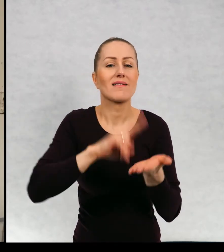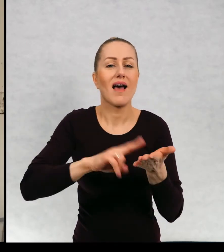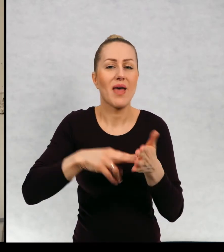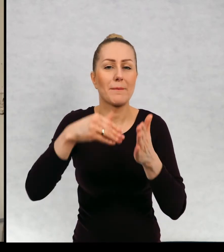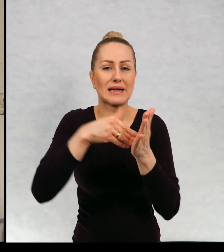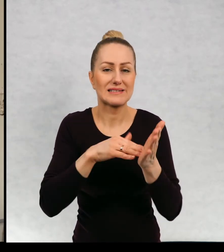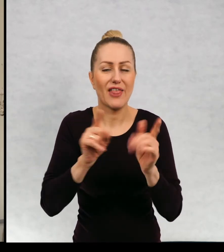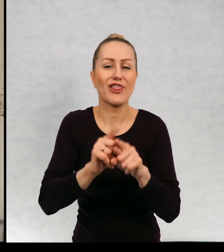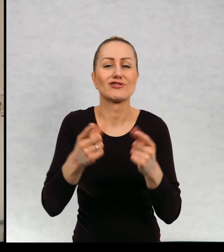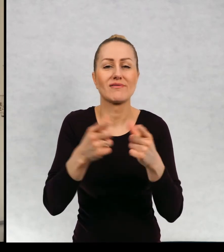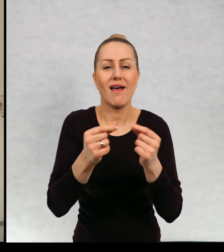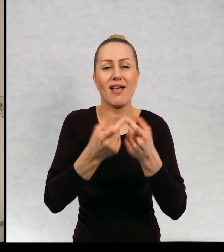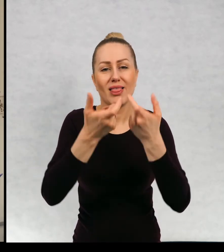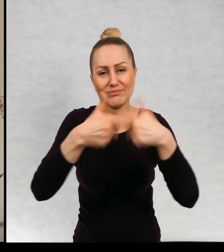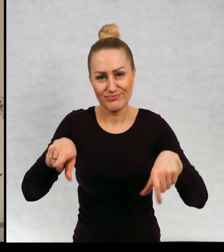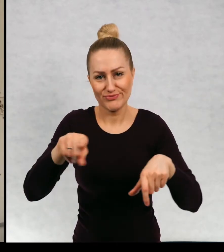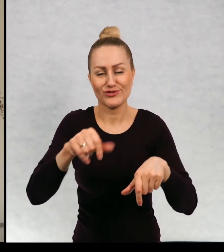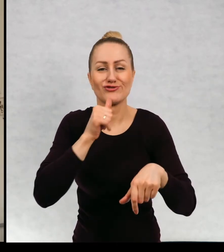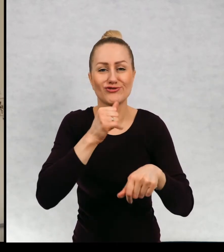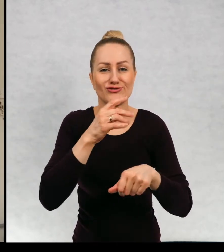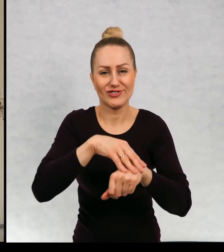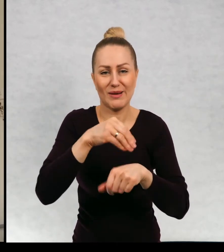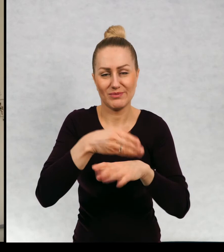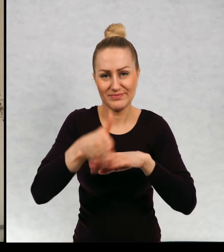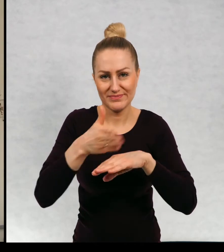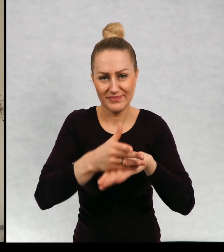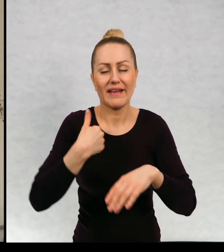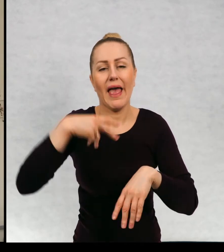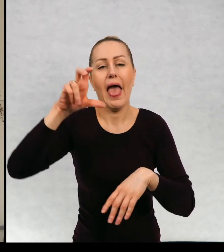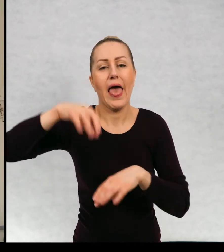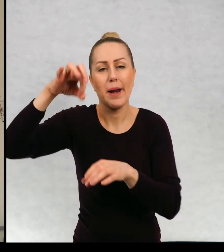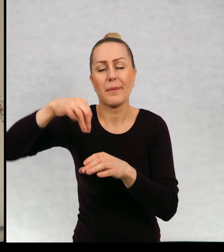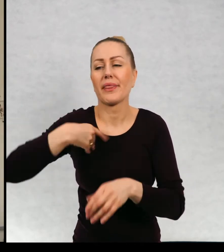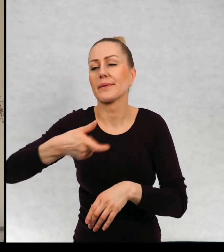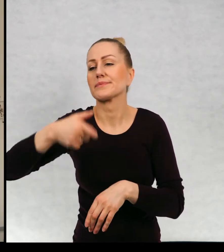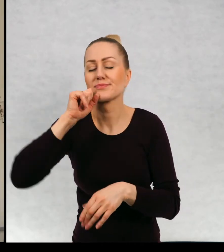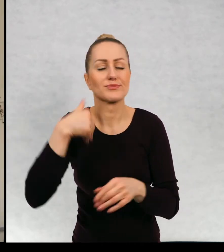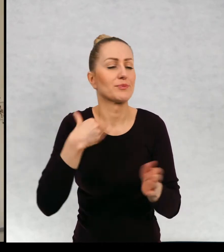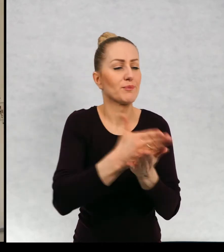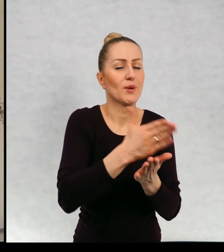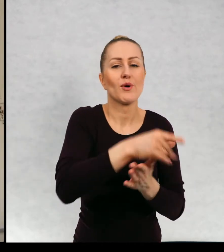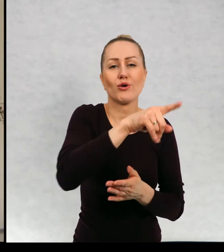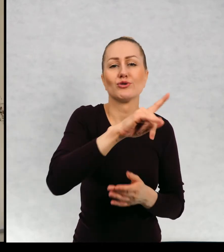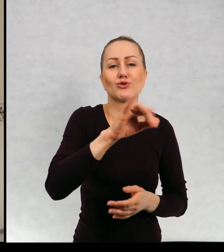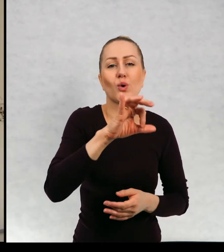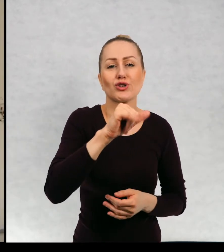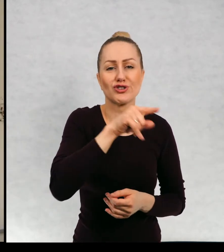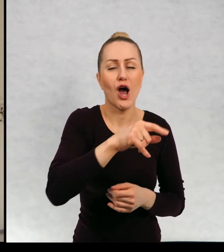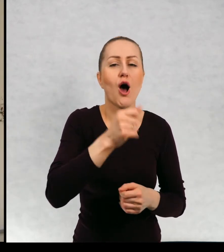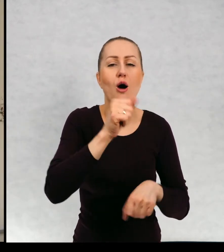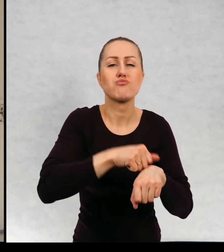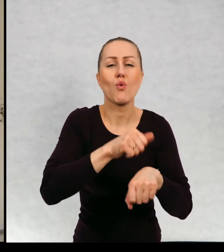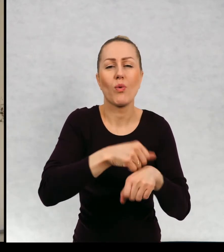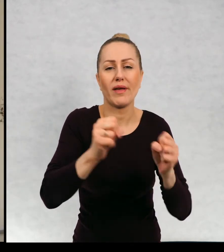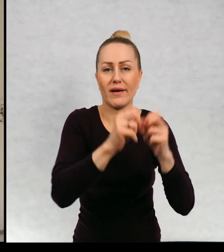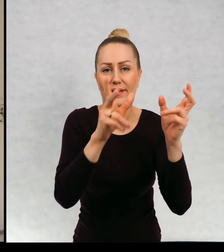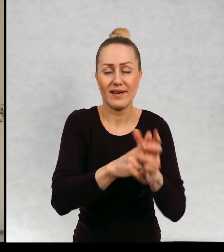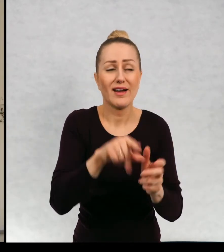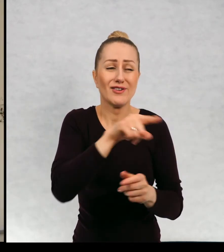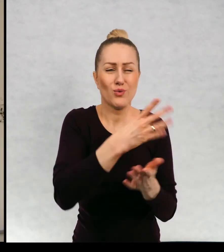serem i jajecznicę ze szczypiorkiem, popiłem herbatą i pomogłem Zosi zasznurować buty. Zosia ma już pięć lat i czasem robi